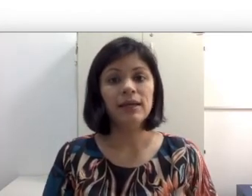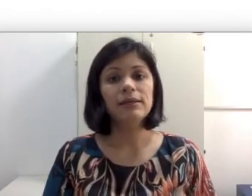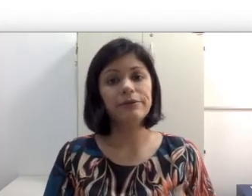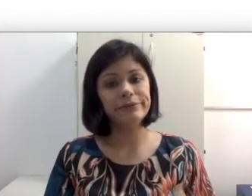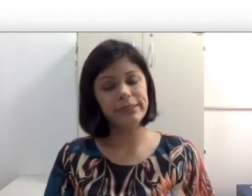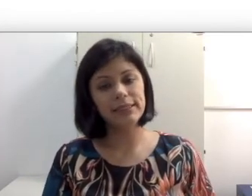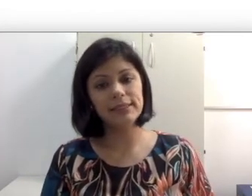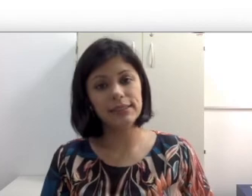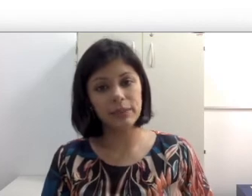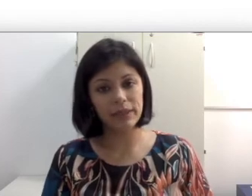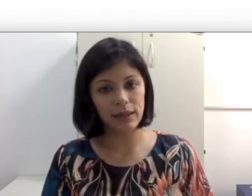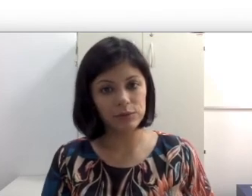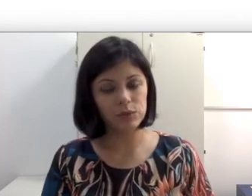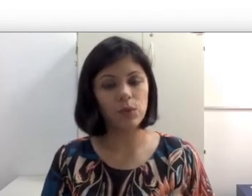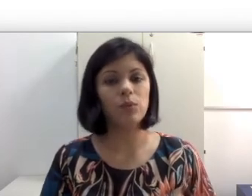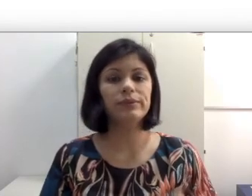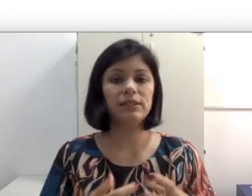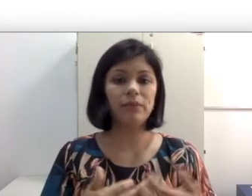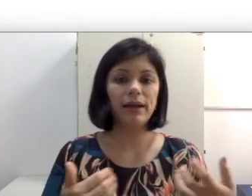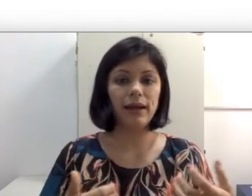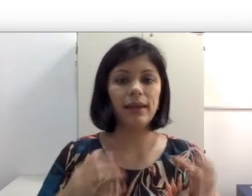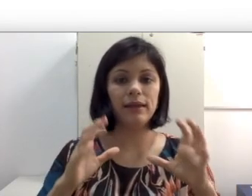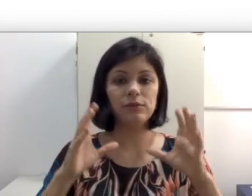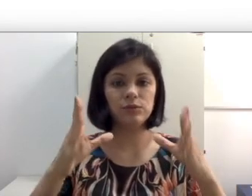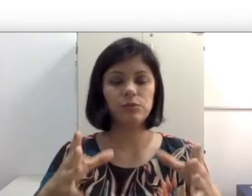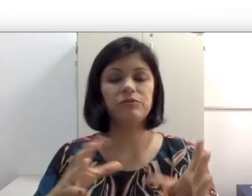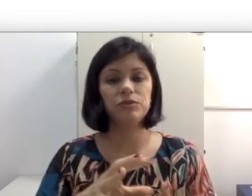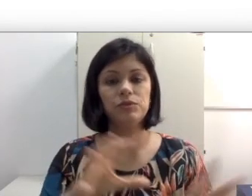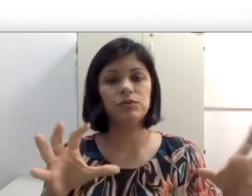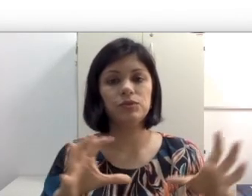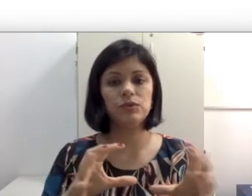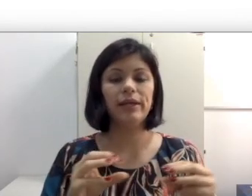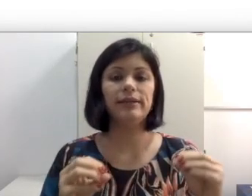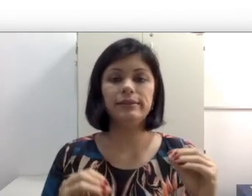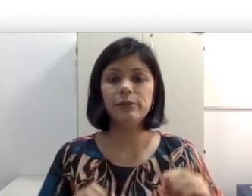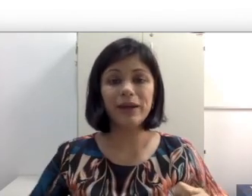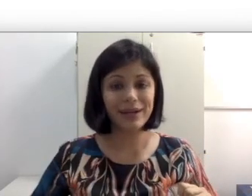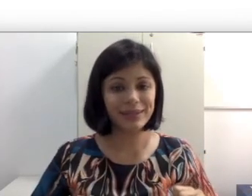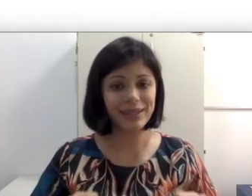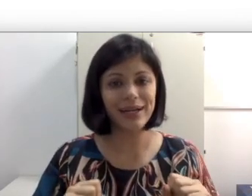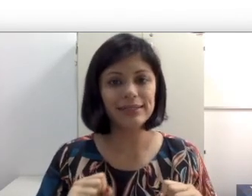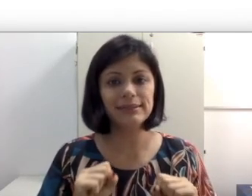que consiga discriminar os sons, separar ele dos professores. Então uma carteira arrastando,